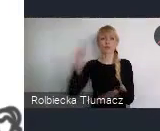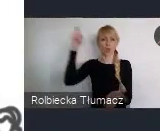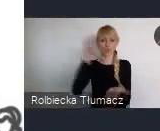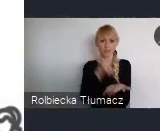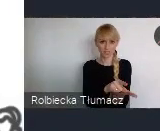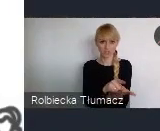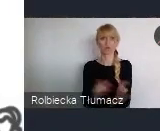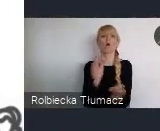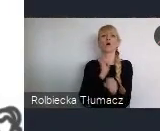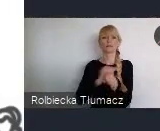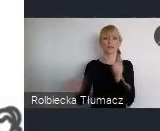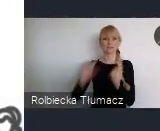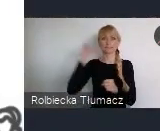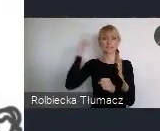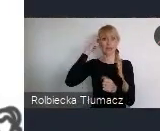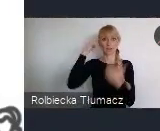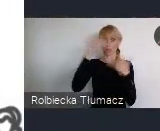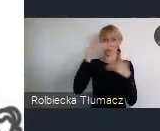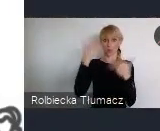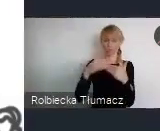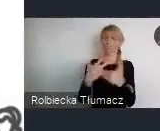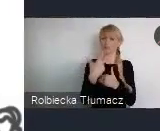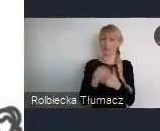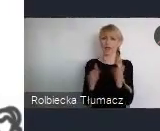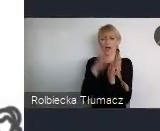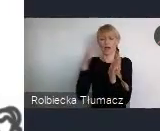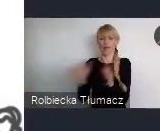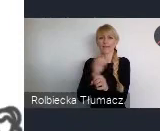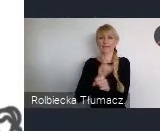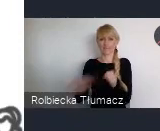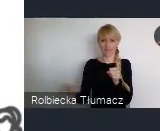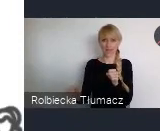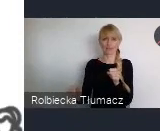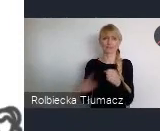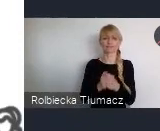posiadają port lotniczy Katowice - Pyrzowice.